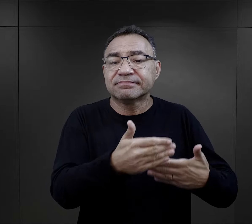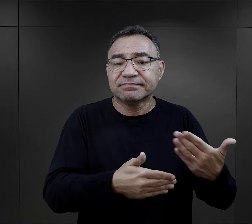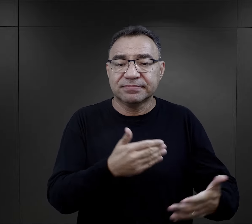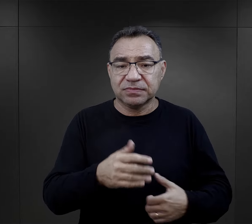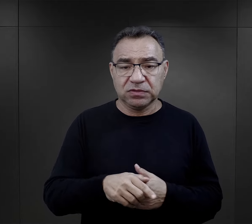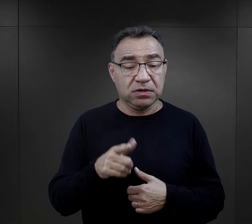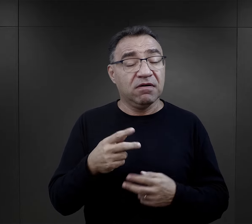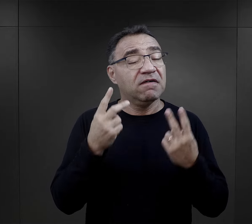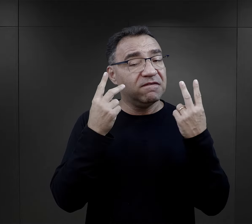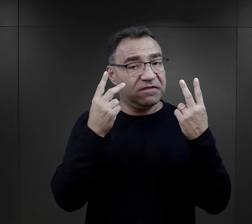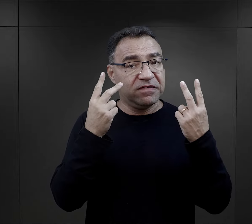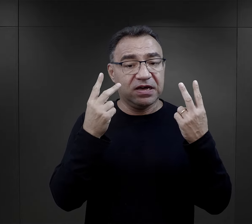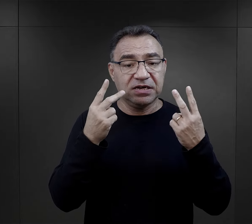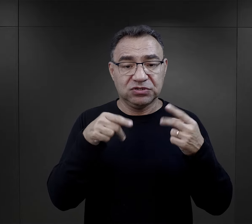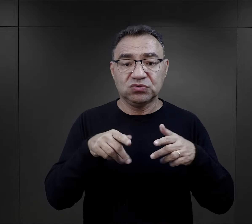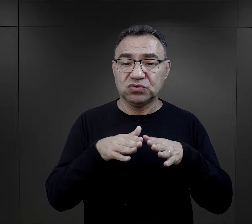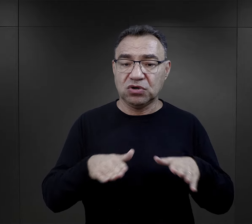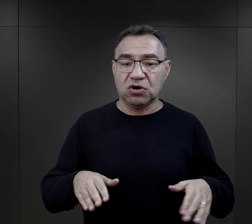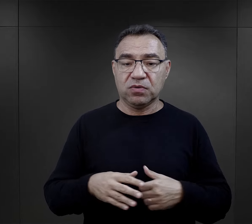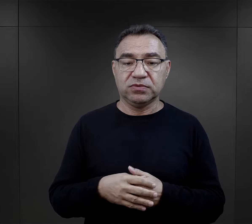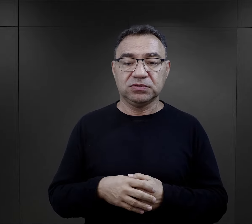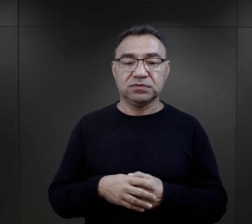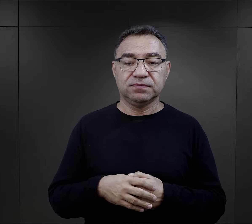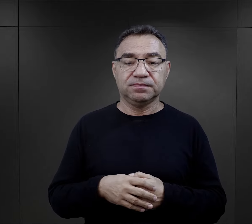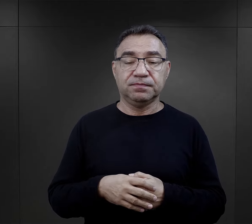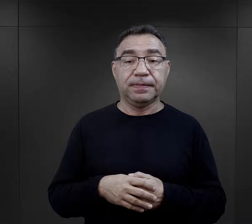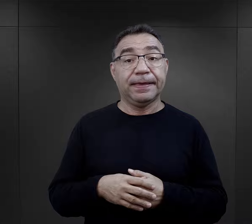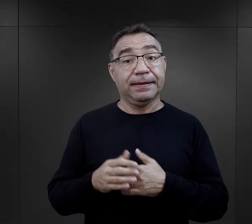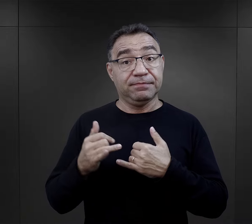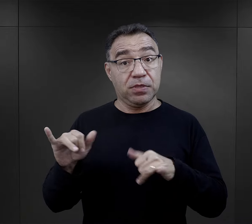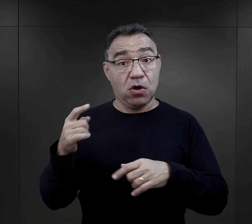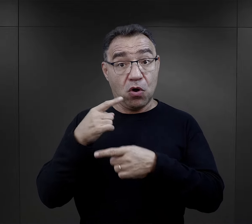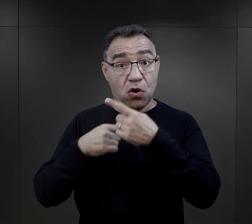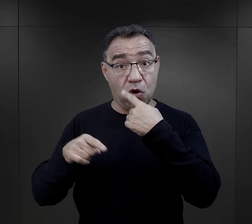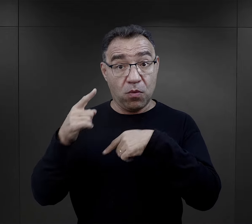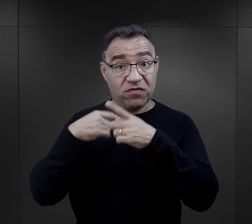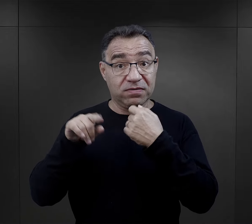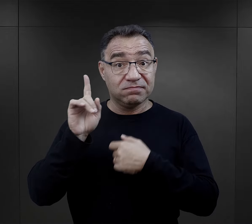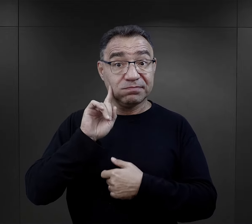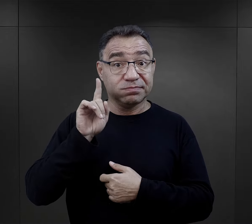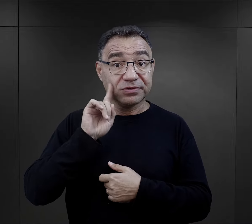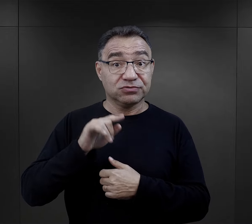, to były rzeczy bardzo ważne w obozie. W przypadku relacji mężczyzn